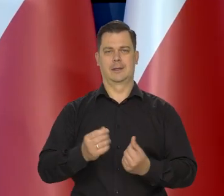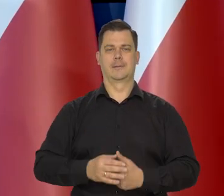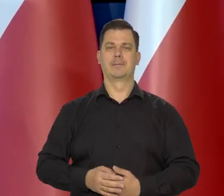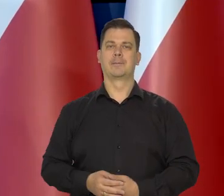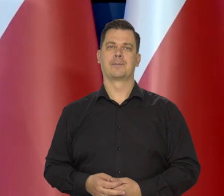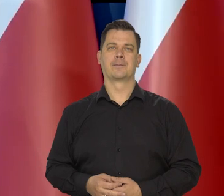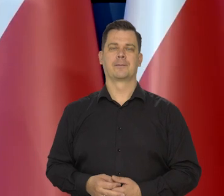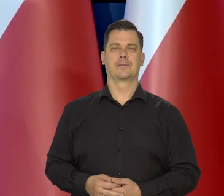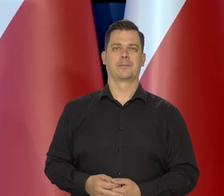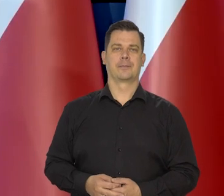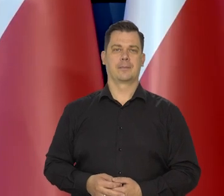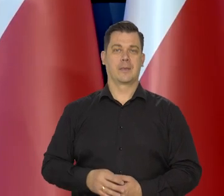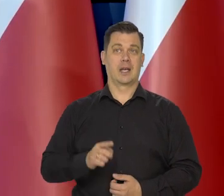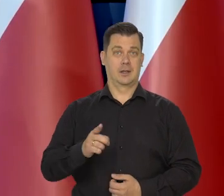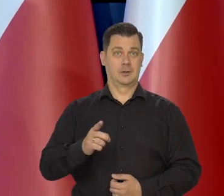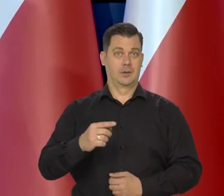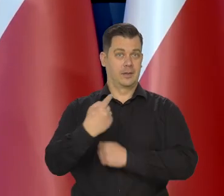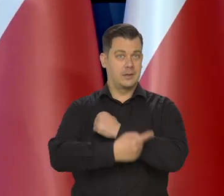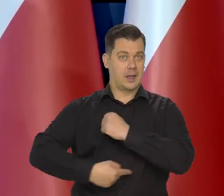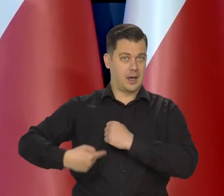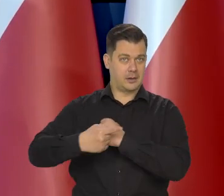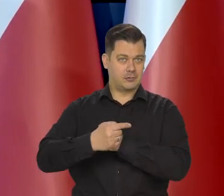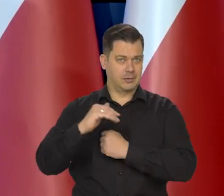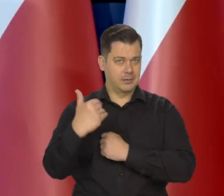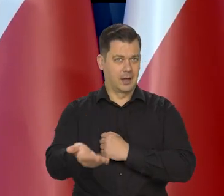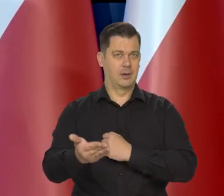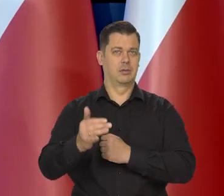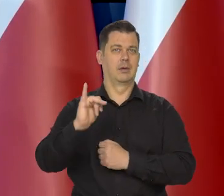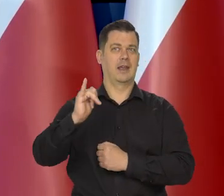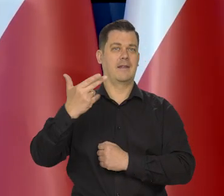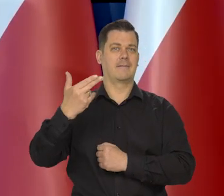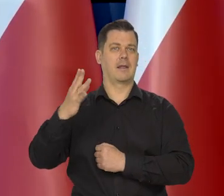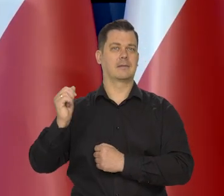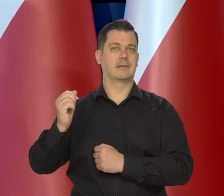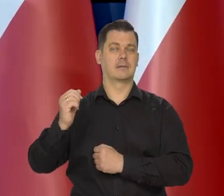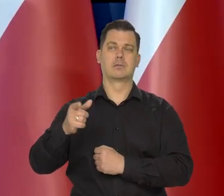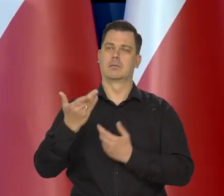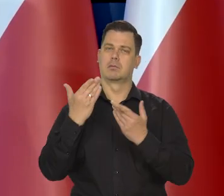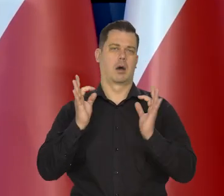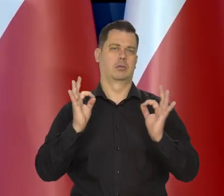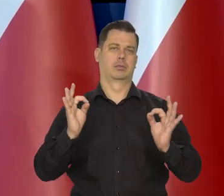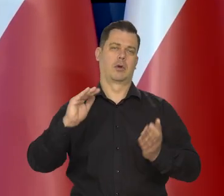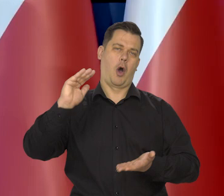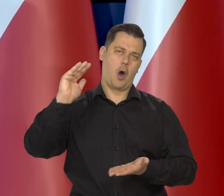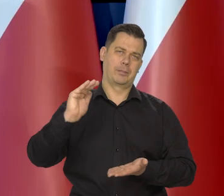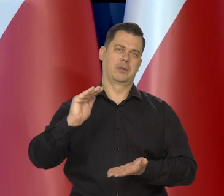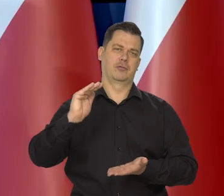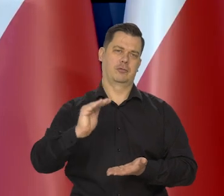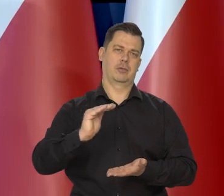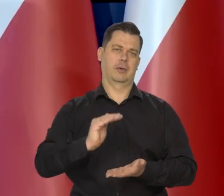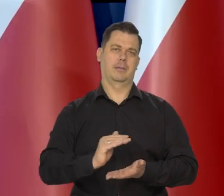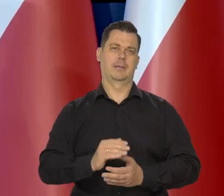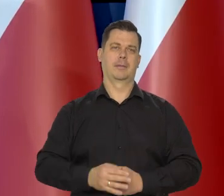Te kolejne tarcze antyinflacyjne też się znakomicie przyczyniają do tego, że inflacja jest niższa.